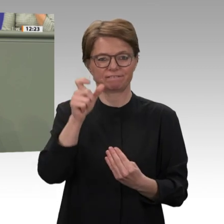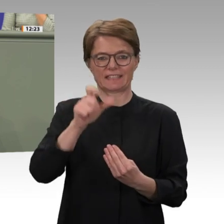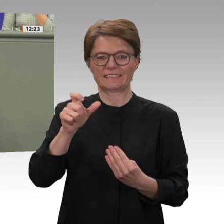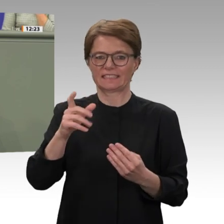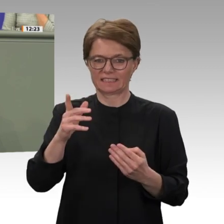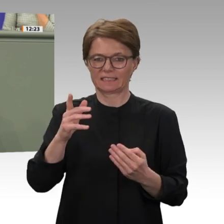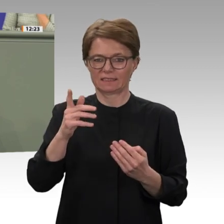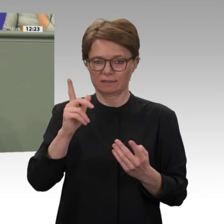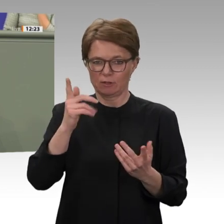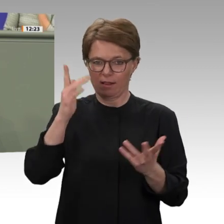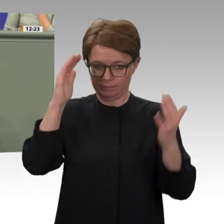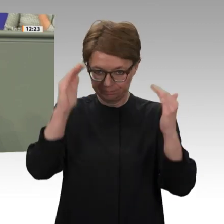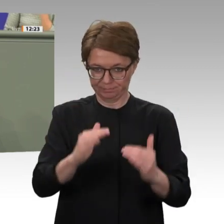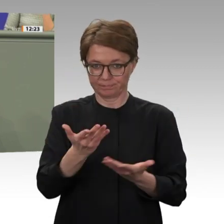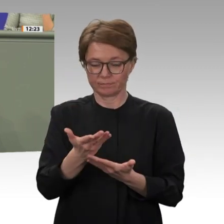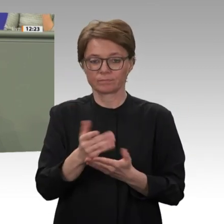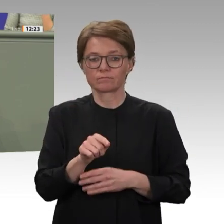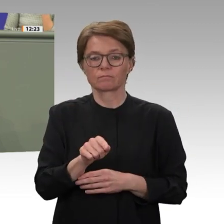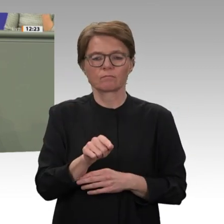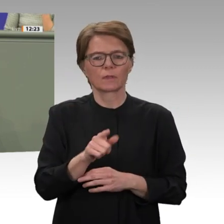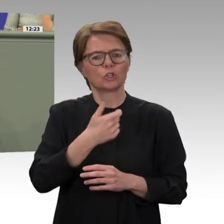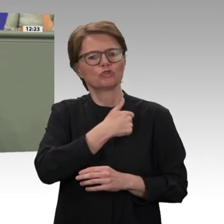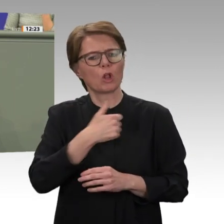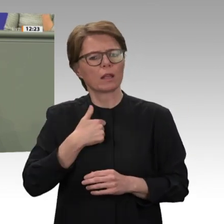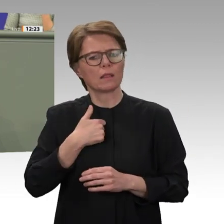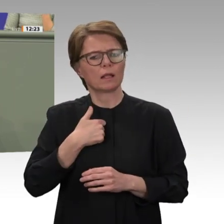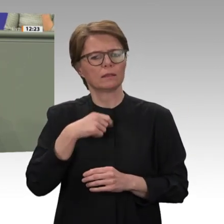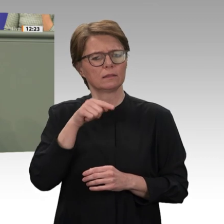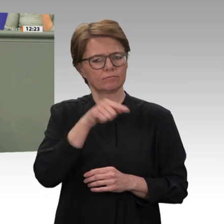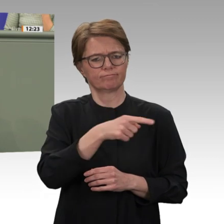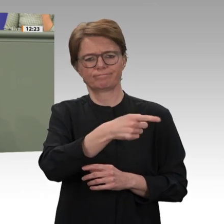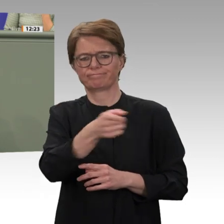wann die Mission in Darfur diesen Horizont auch erreicht. Das erneuerte Mandat soll